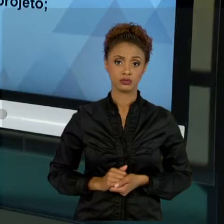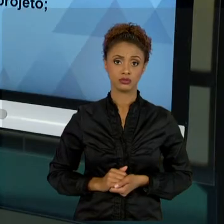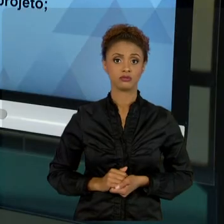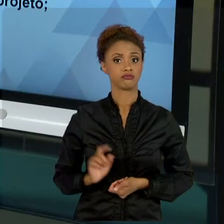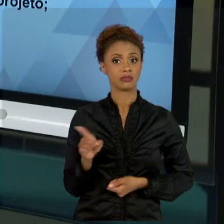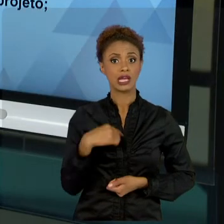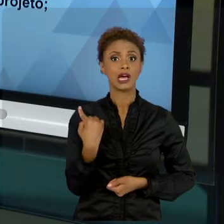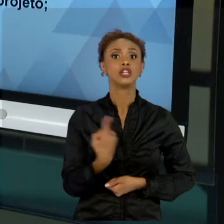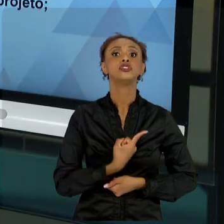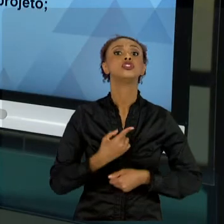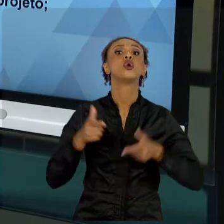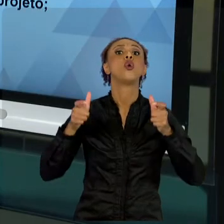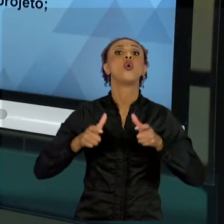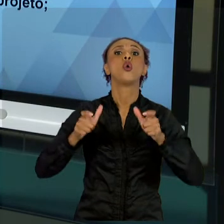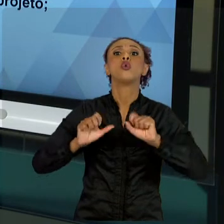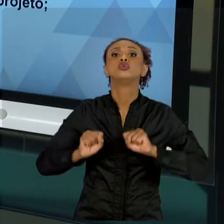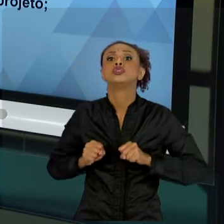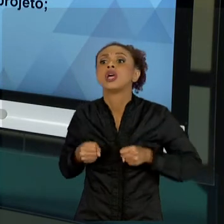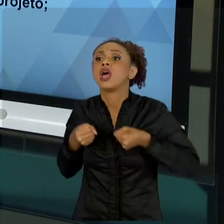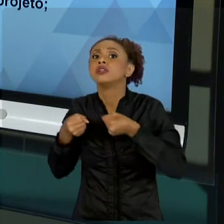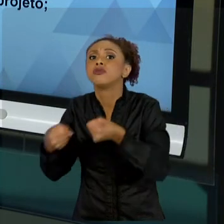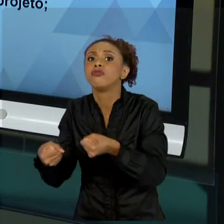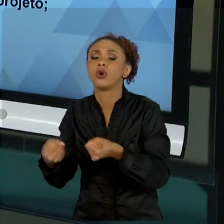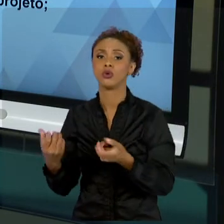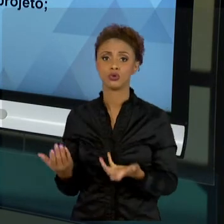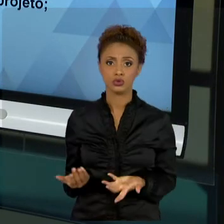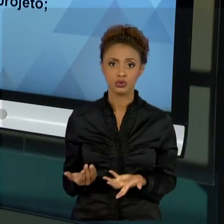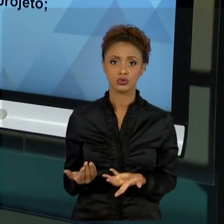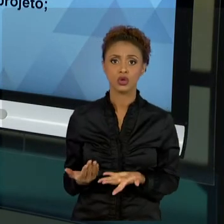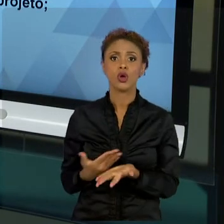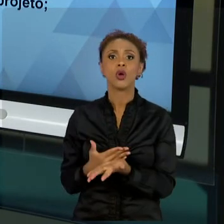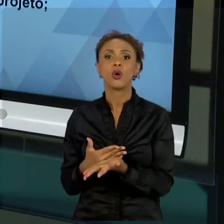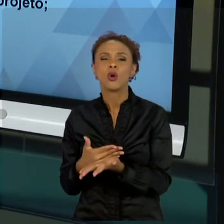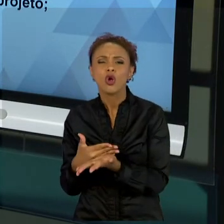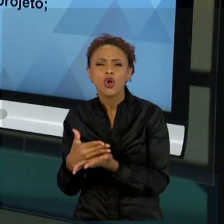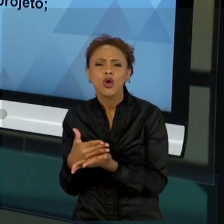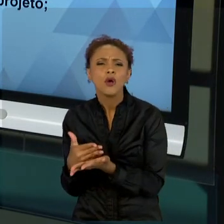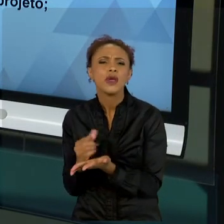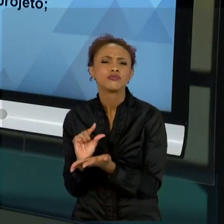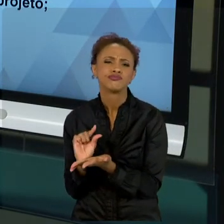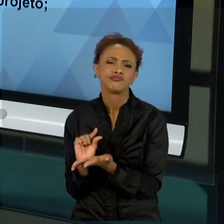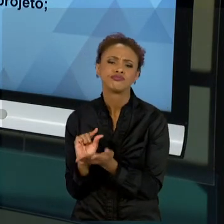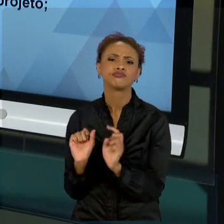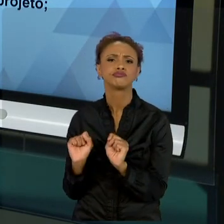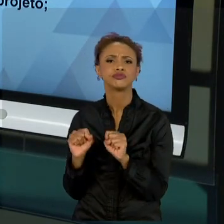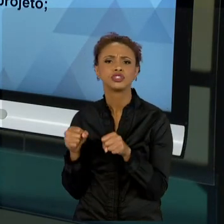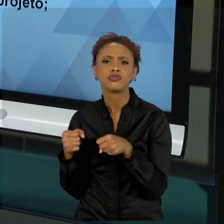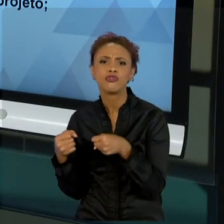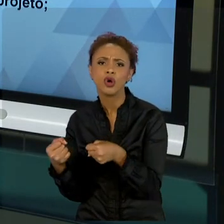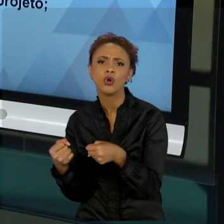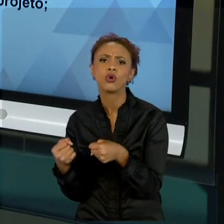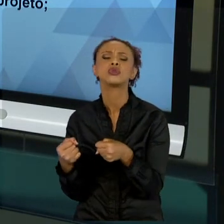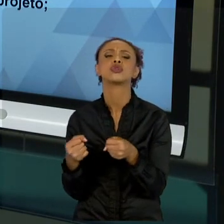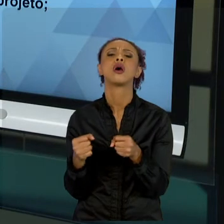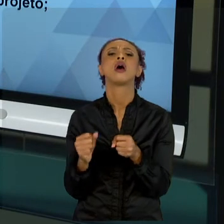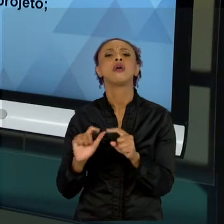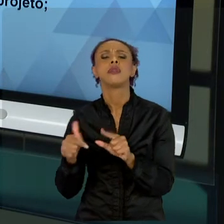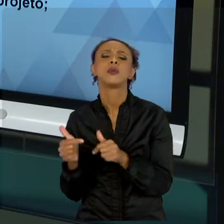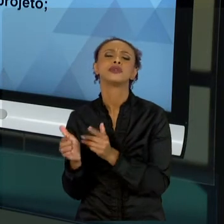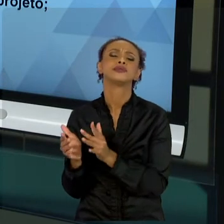ESFORÇO MENOR NO COMEÇO, O ESFORÇO MENOR NO FINAL, O ESFORÇO MAIOR NO MEIO. PORÉM, LEMBRAMOS